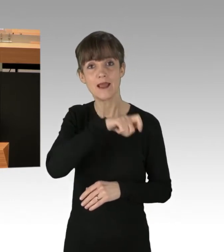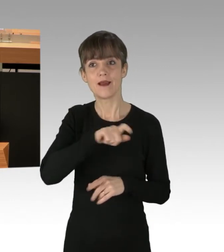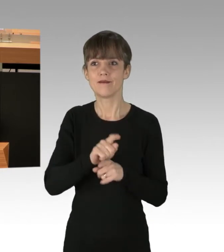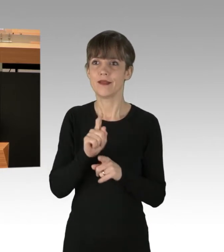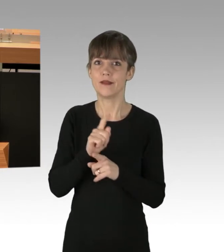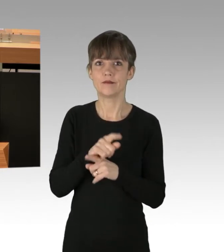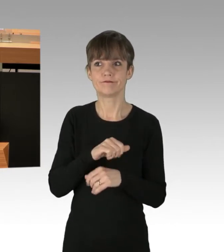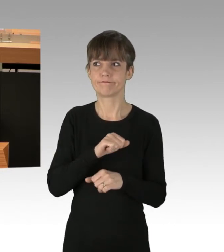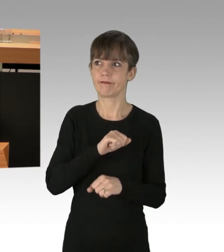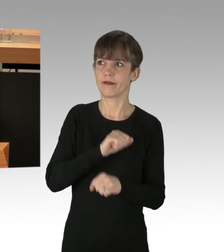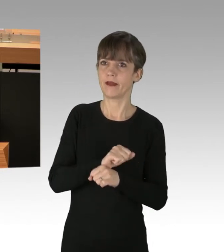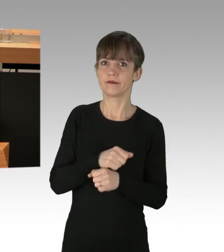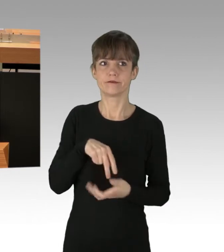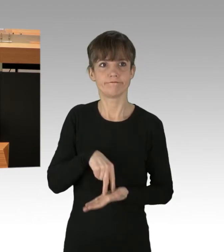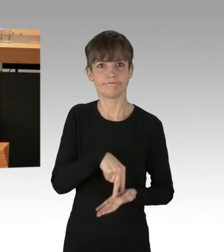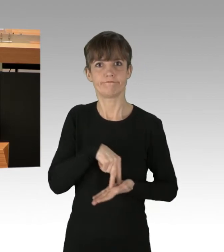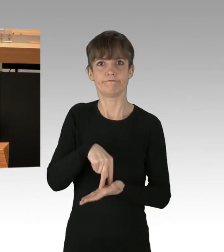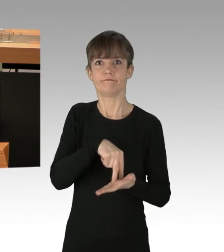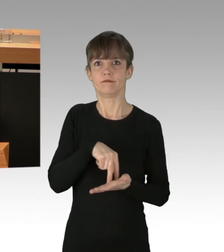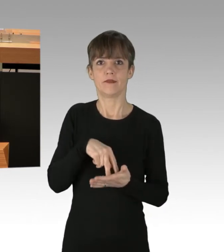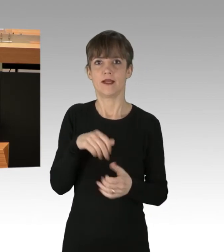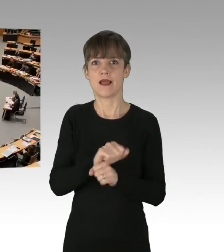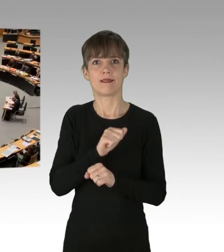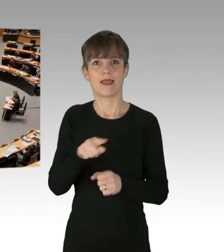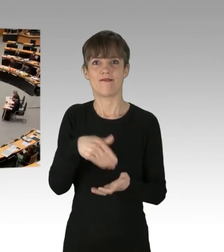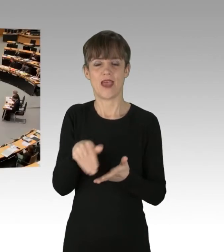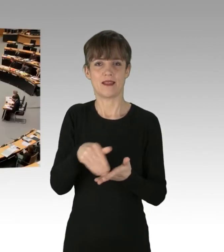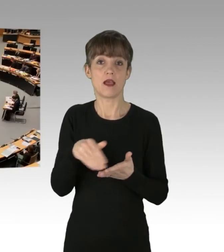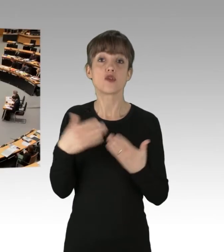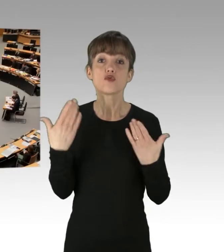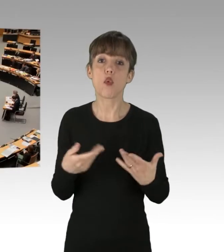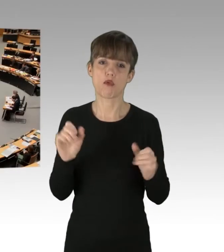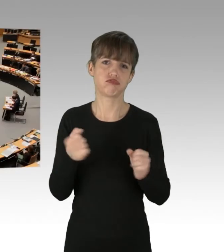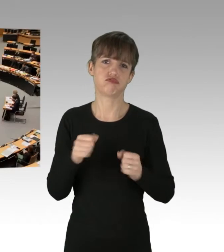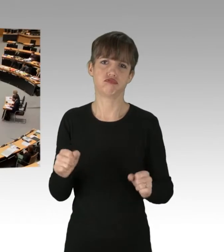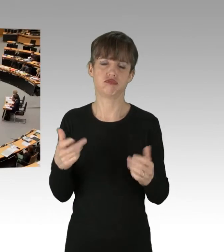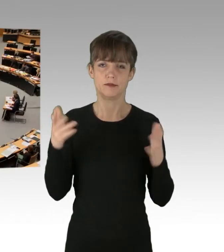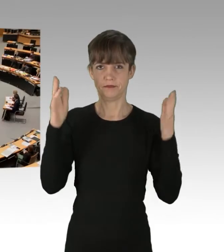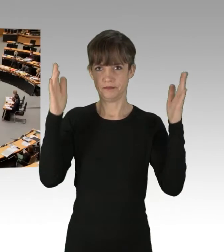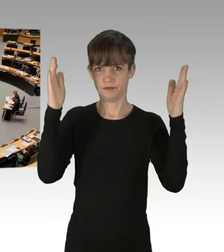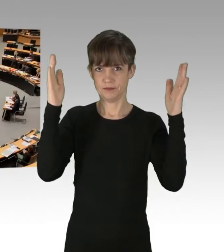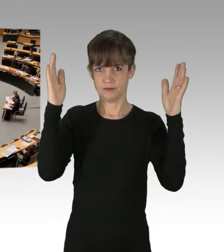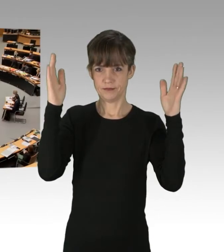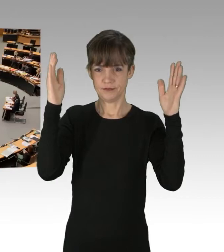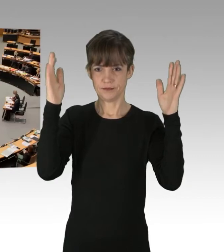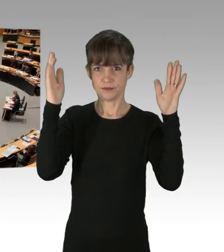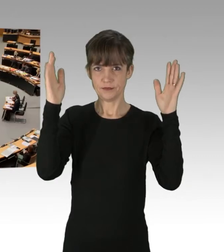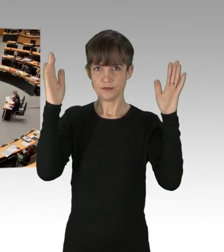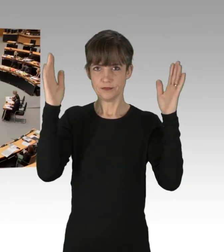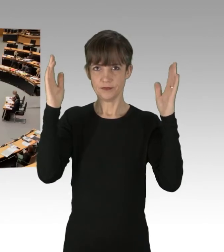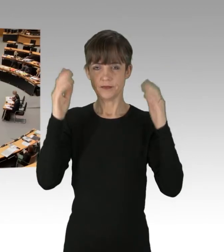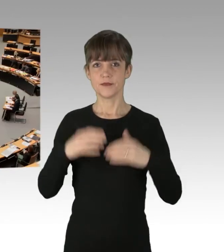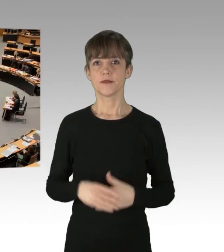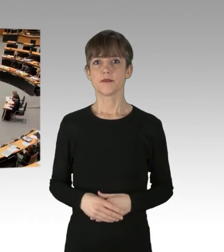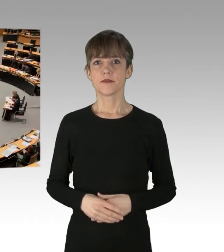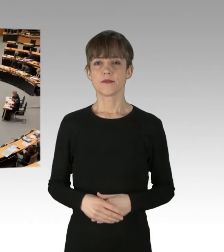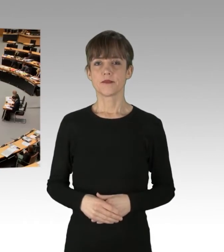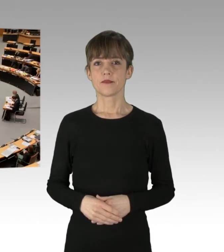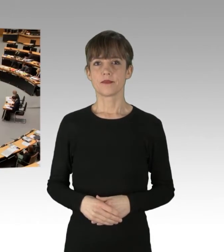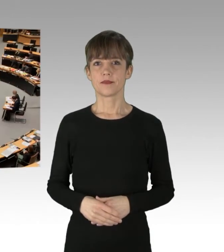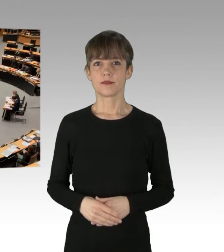(Applaus)